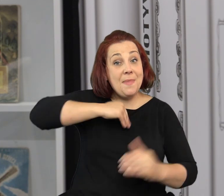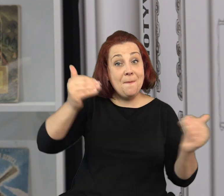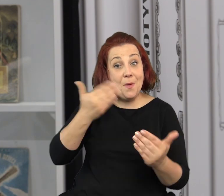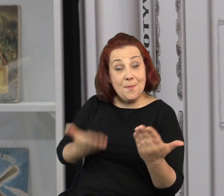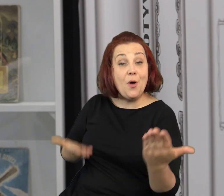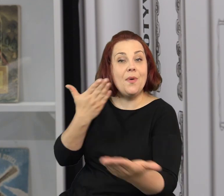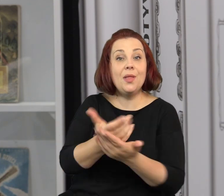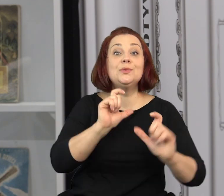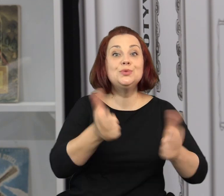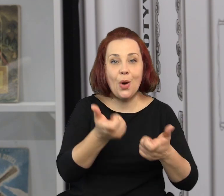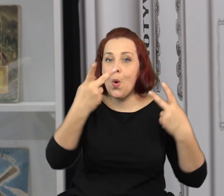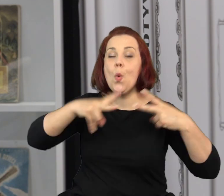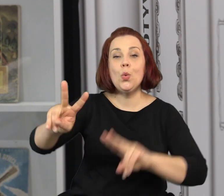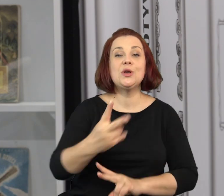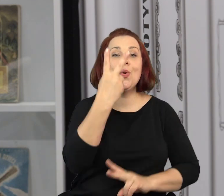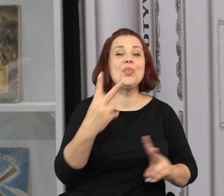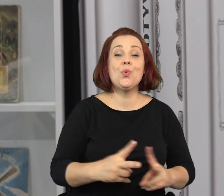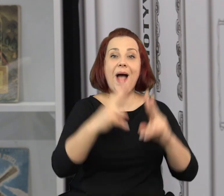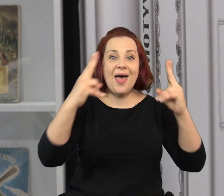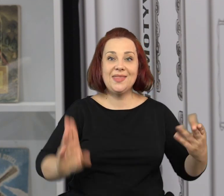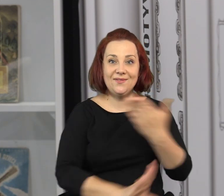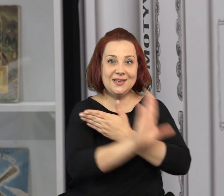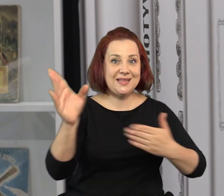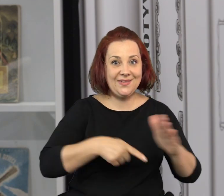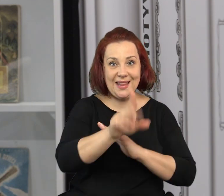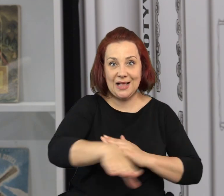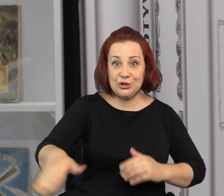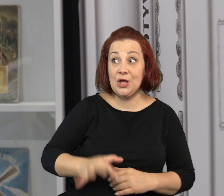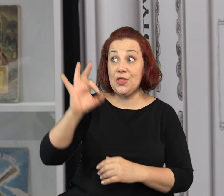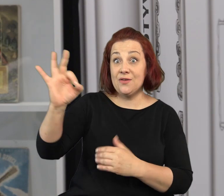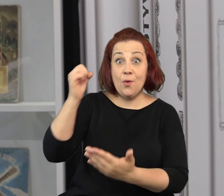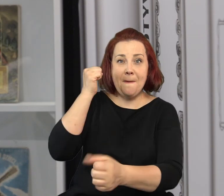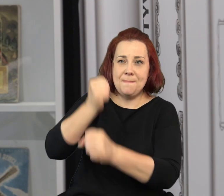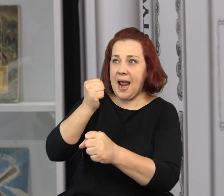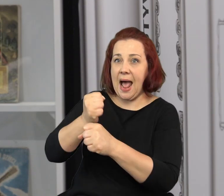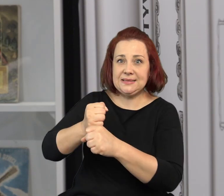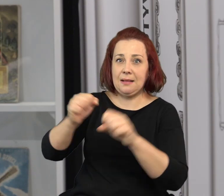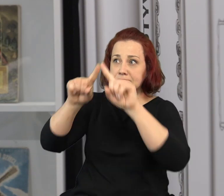I jeszcze jedna ciekawa rzecz, którą możemy zaproponować to udział w drugiej edycji wystawy dziecięcej.